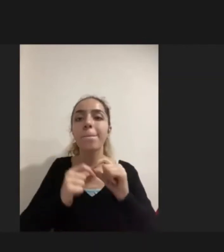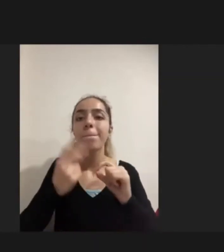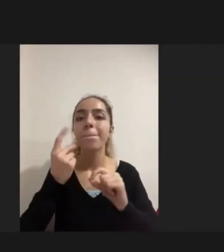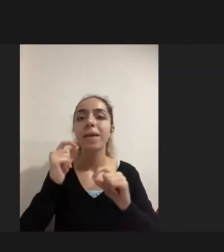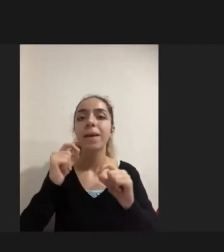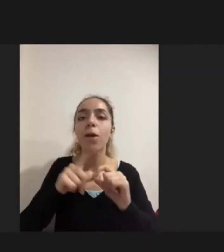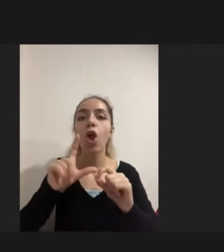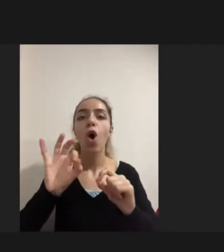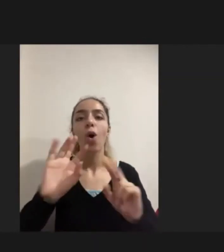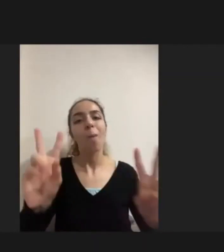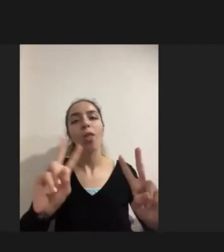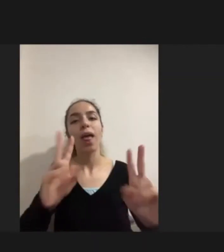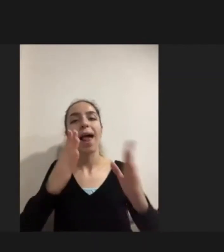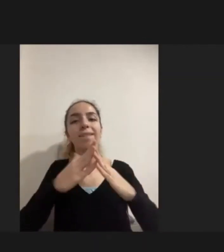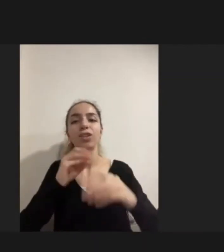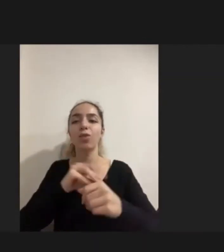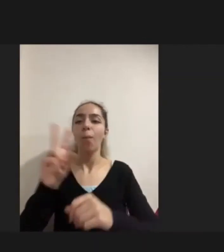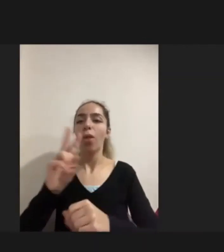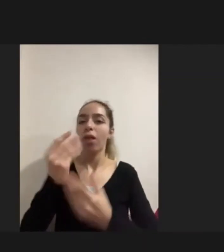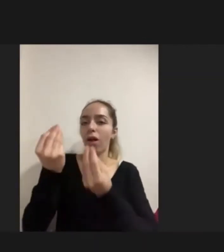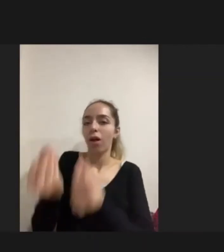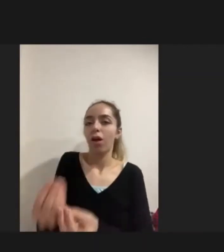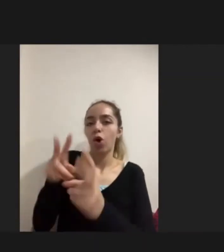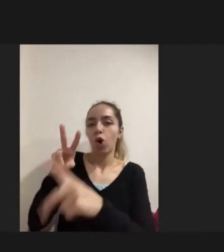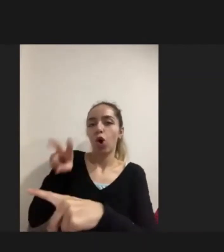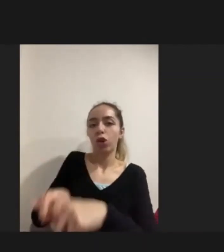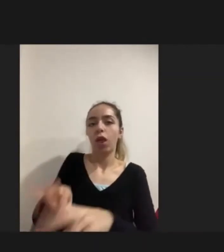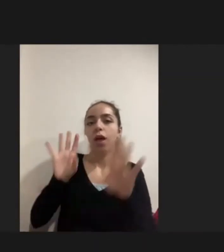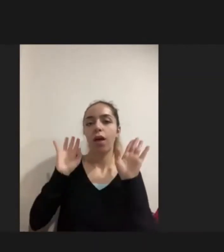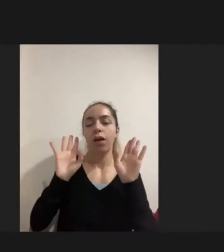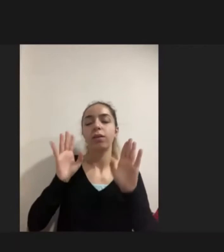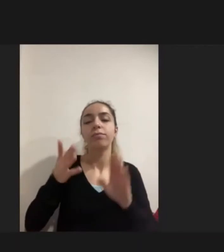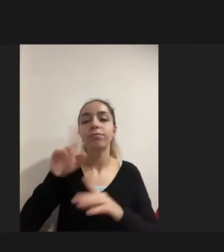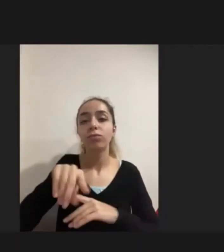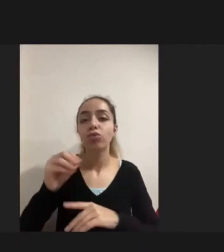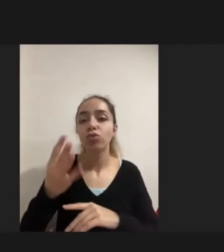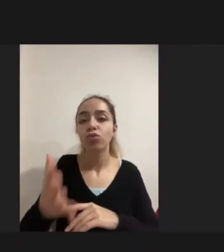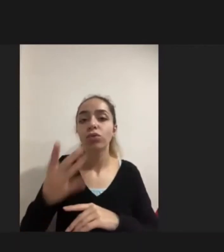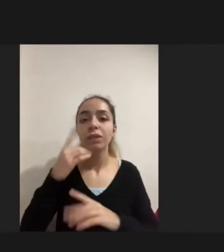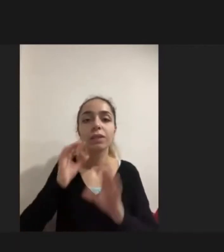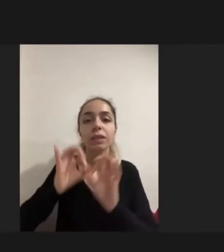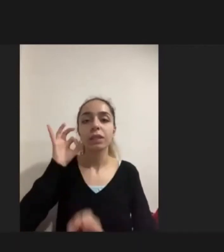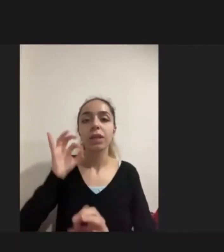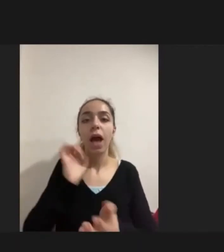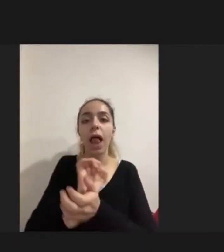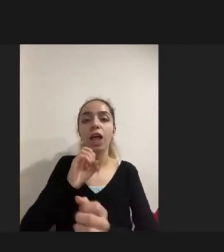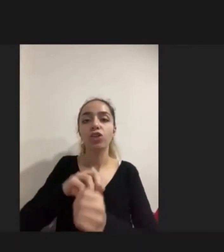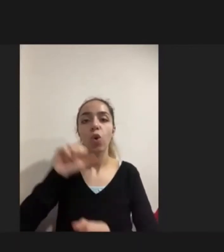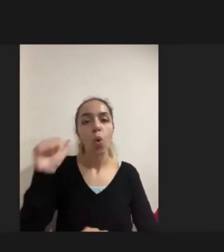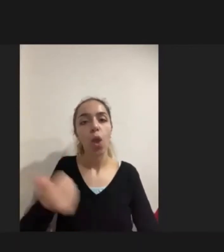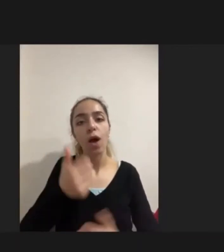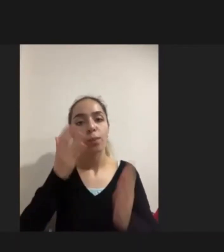bu aslında şunu gösterdi: kişinin kendisi aile için bu ne kadar önemli olsa da Kıymet verdiğini ve